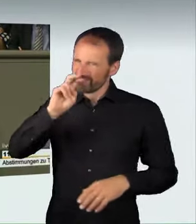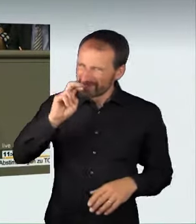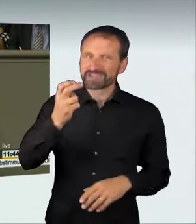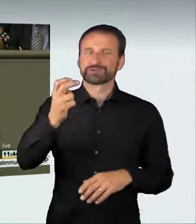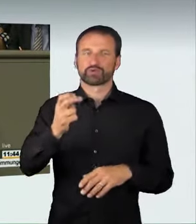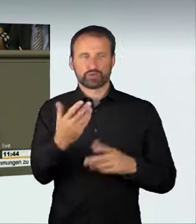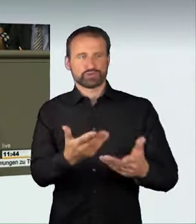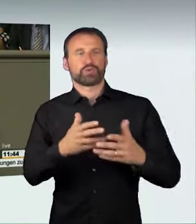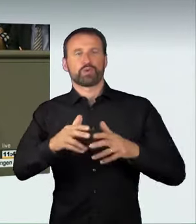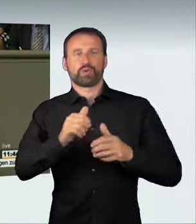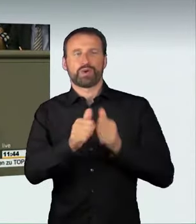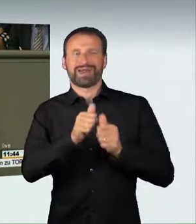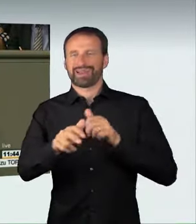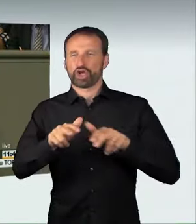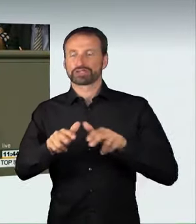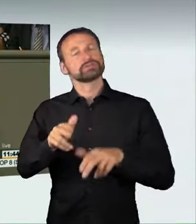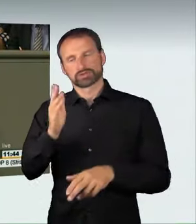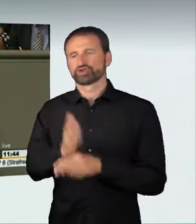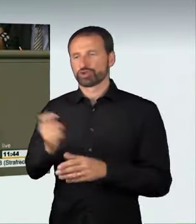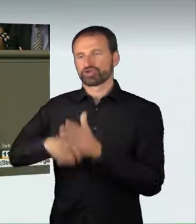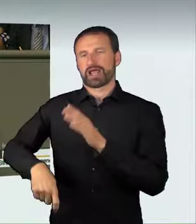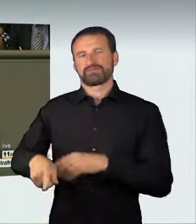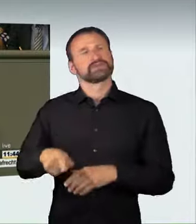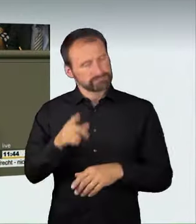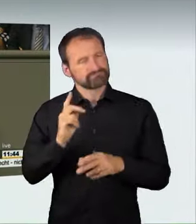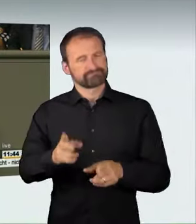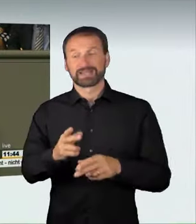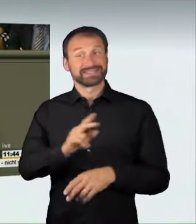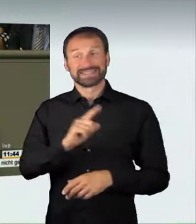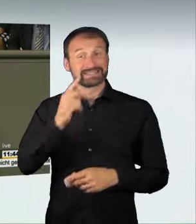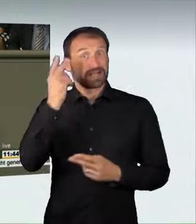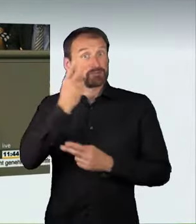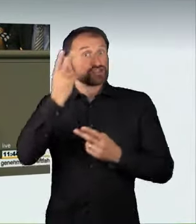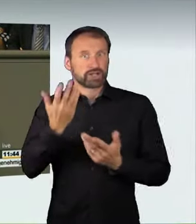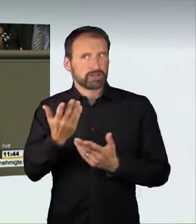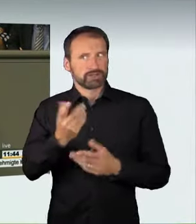Es war nicht von Anfang an klar, dass wir auch dieses Ergebnis erreichen.